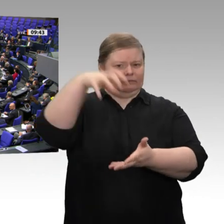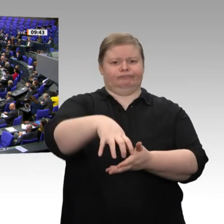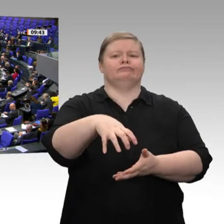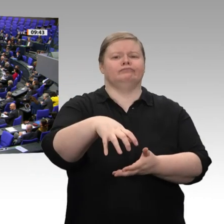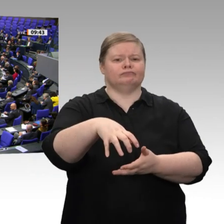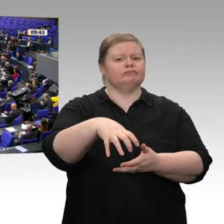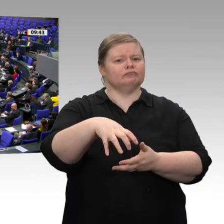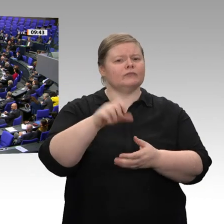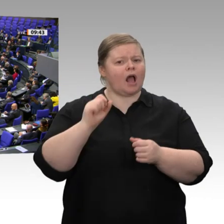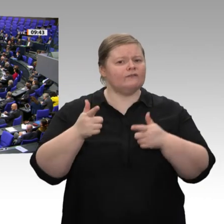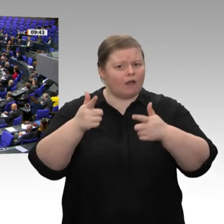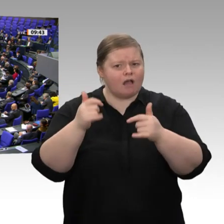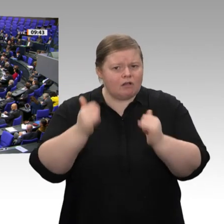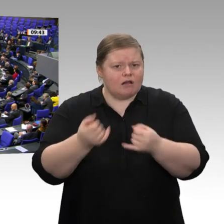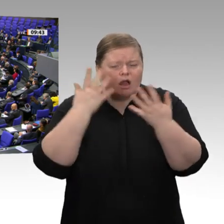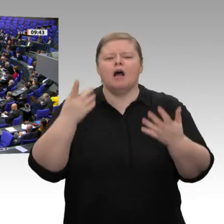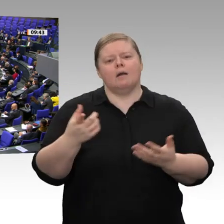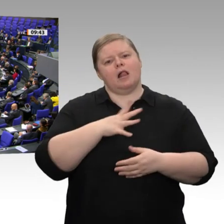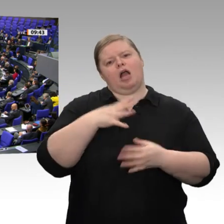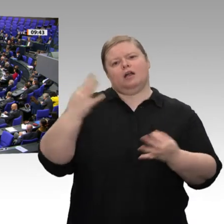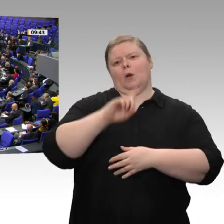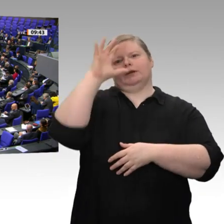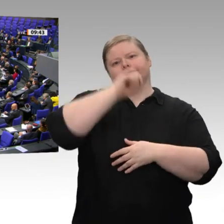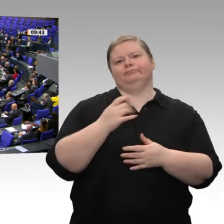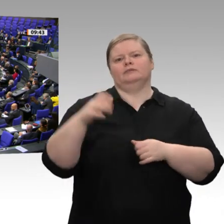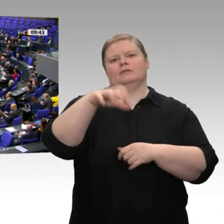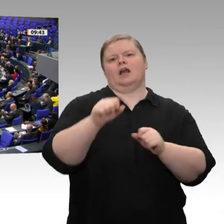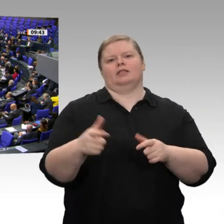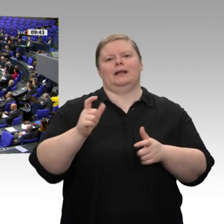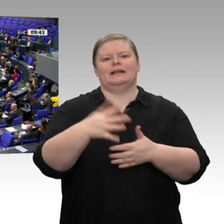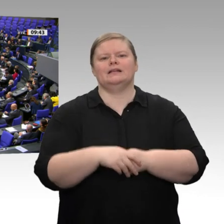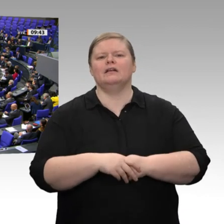Was ist mit den Arbeitsplätzen in den Betrieben? Warum einfach Geld rüberschicken ohne jede Gegenleistung?